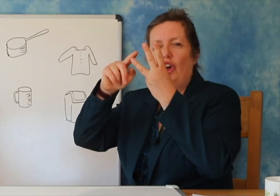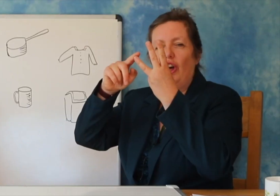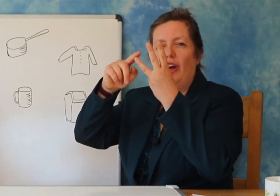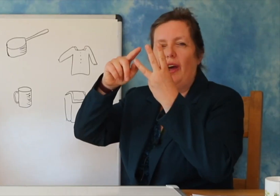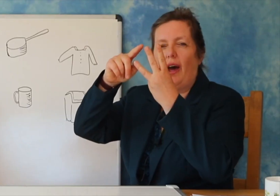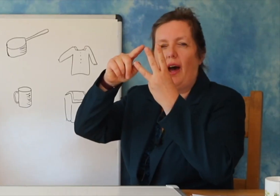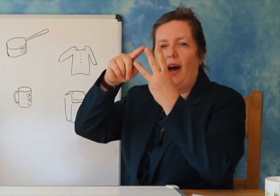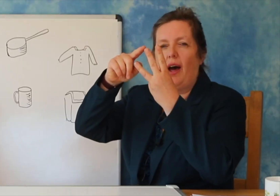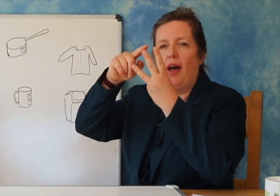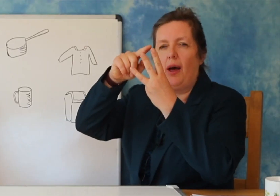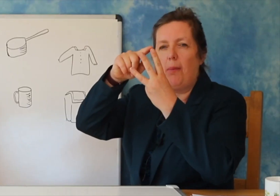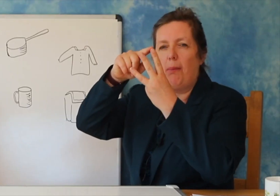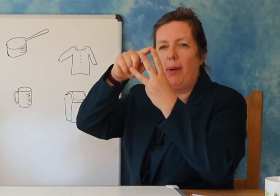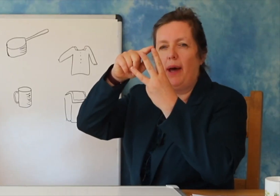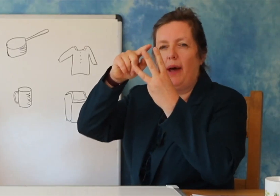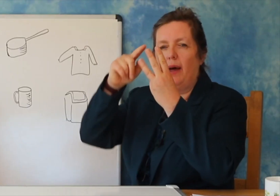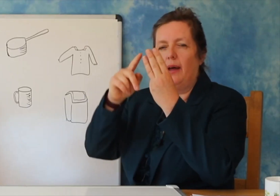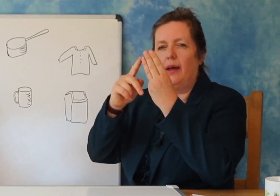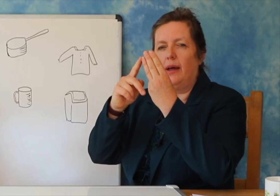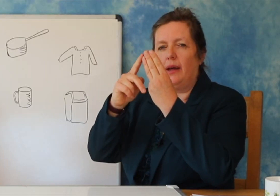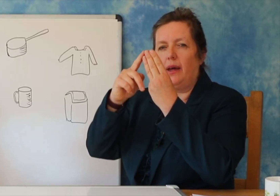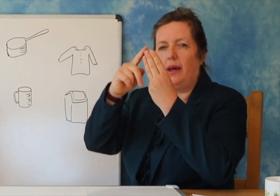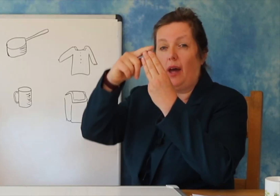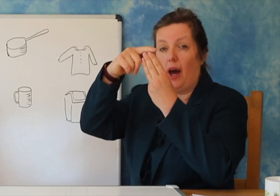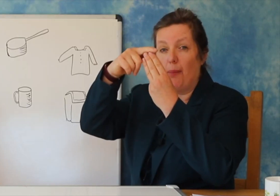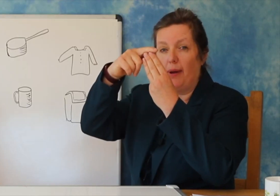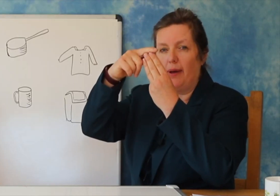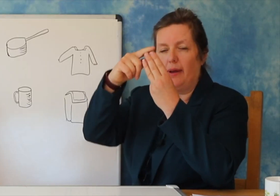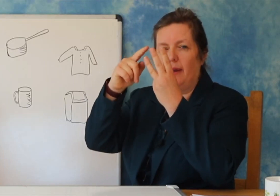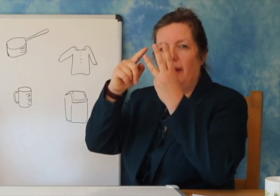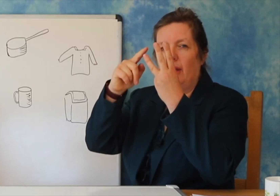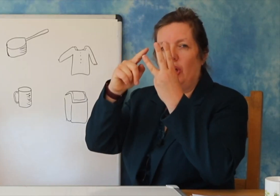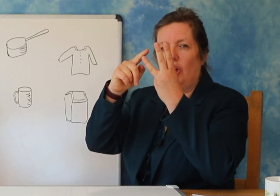Keshtu qe ‘ tigani’ ka nje rrokje.